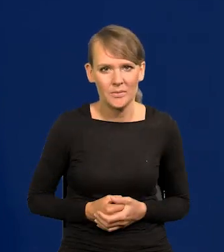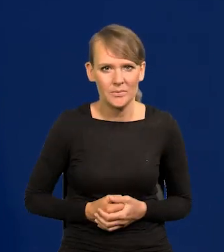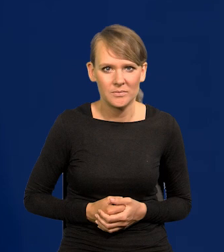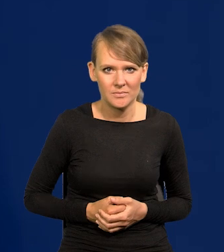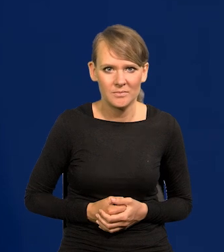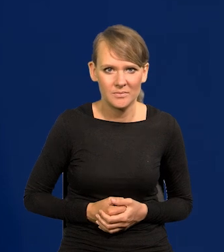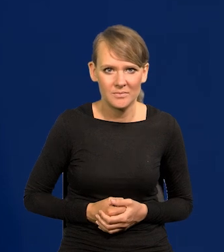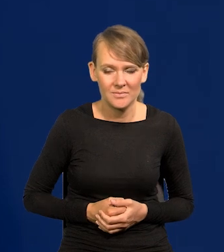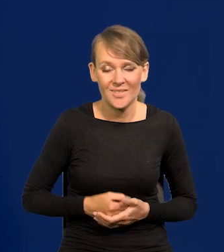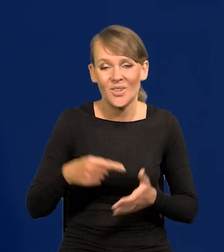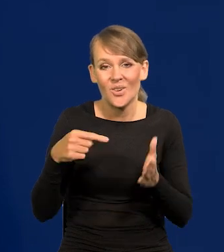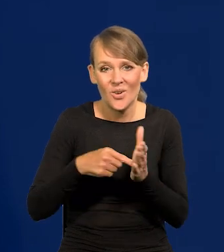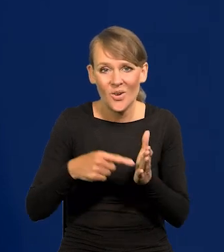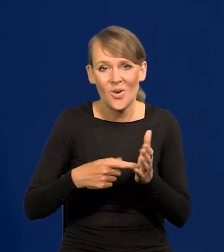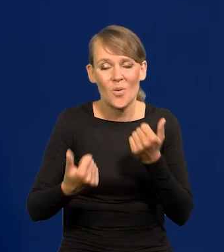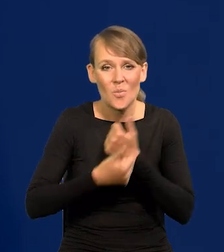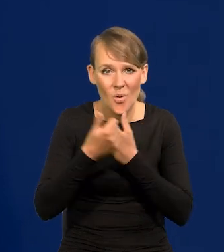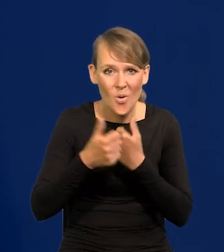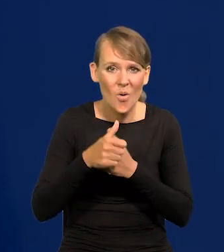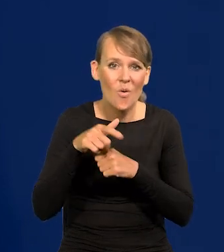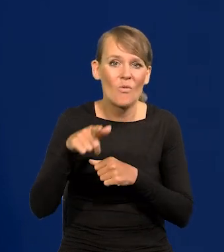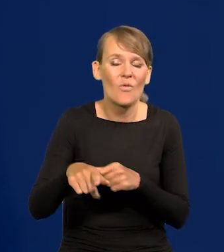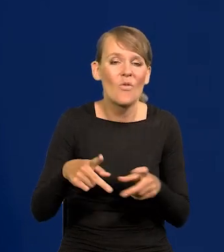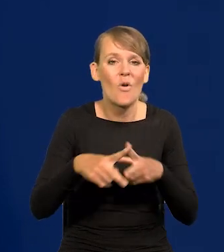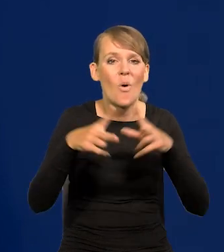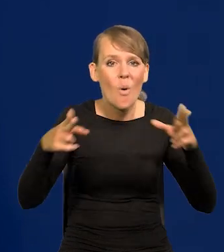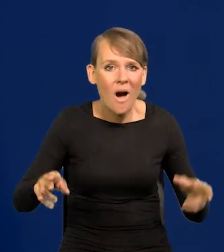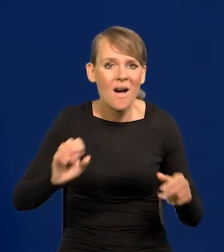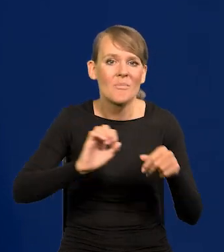Przez te fale, przez te rafy pandemii i wojny